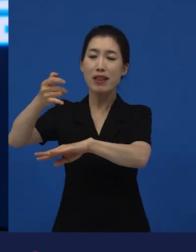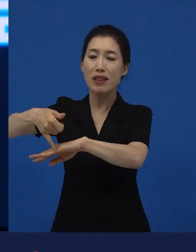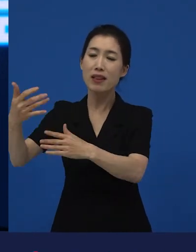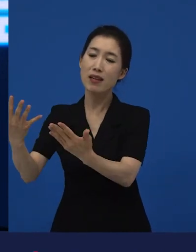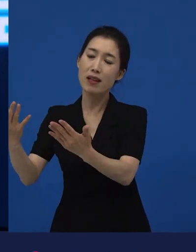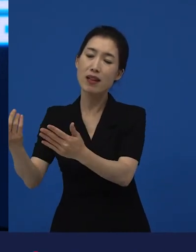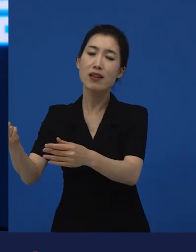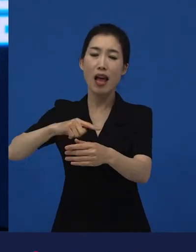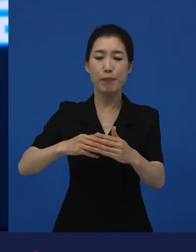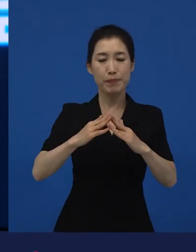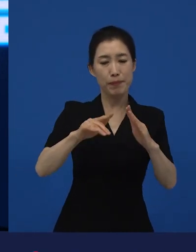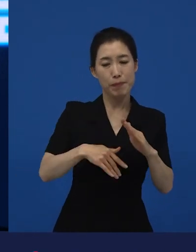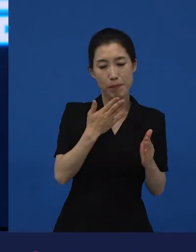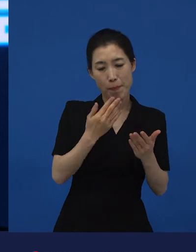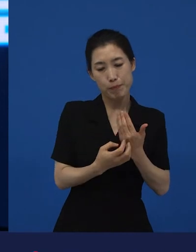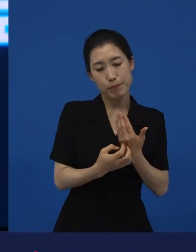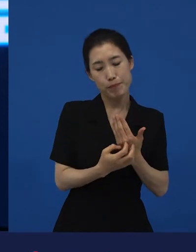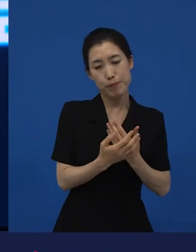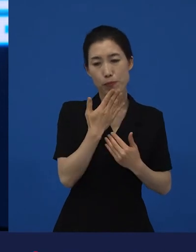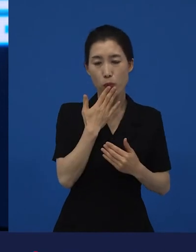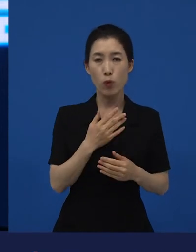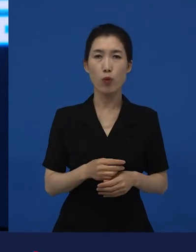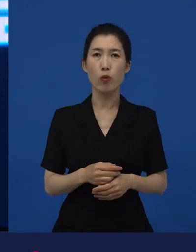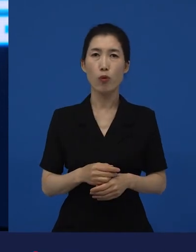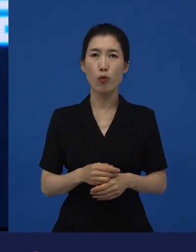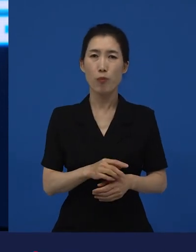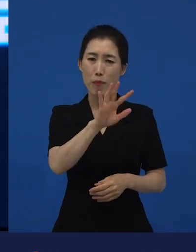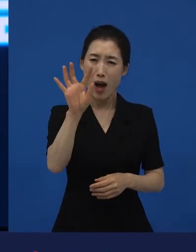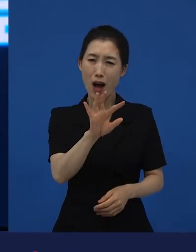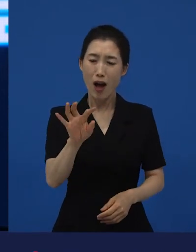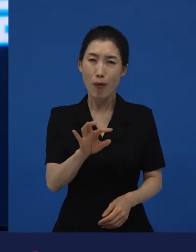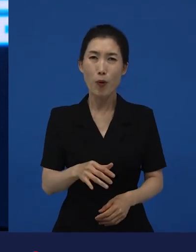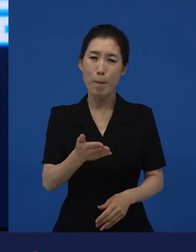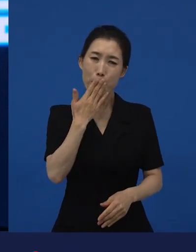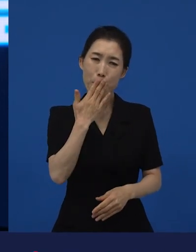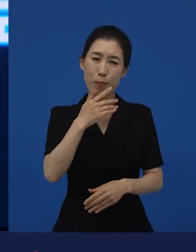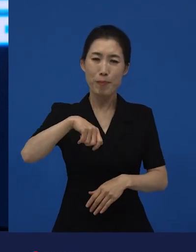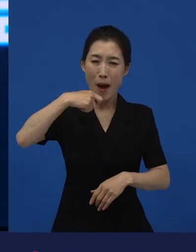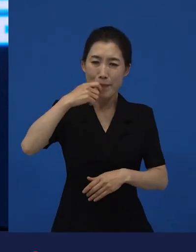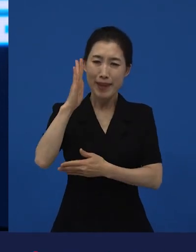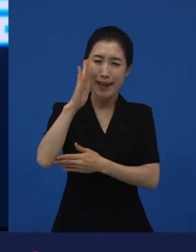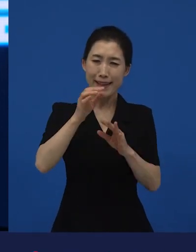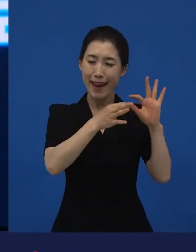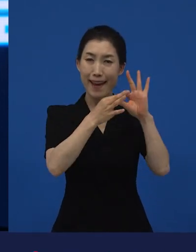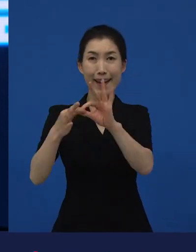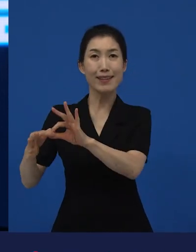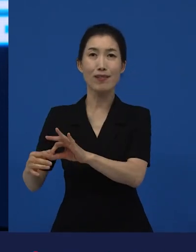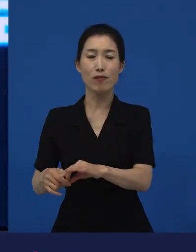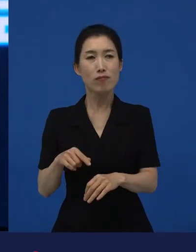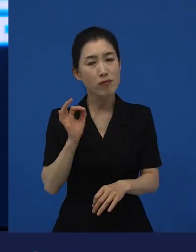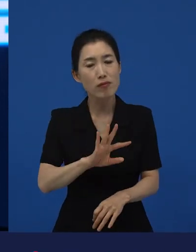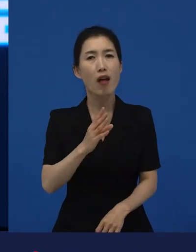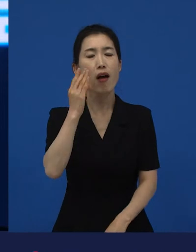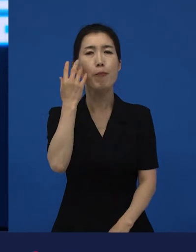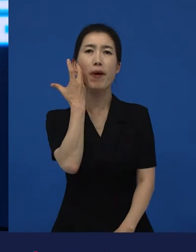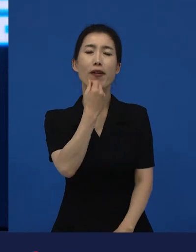그런데 이상하게 그 영화가 되게 매력적인거에요. 그리고 먹는 걸 그냥 고스란히 실시간으로